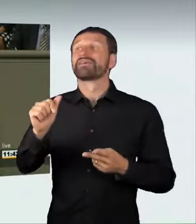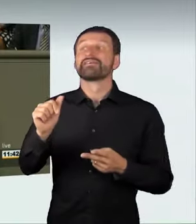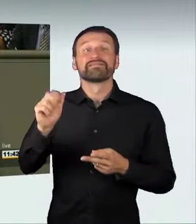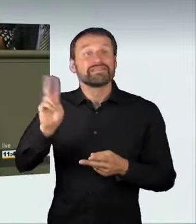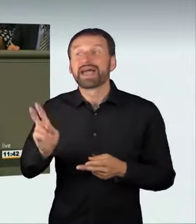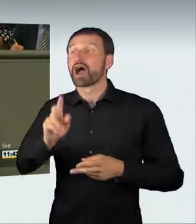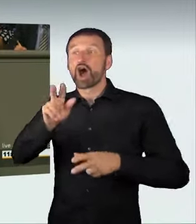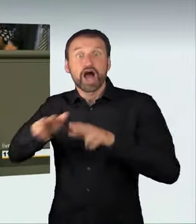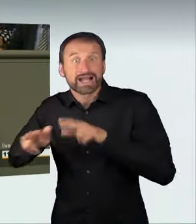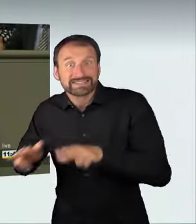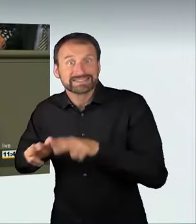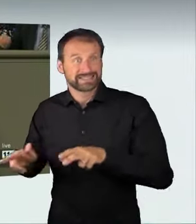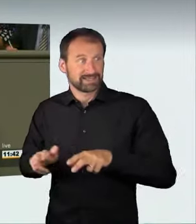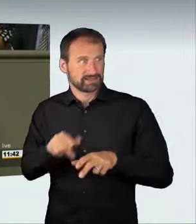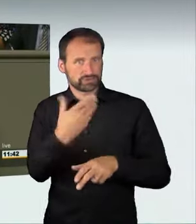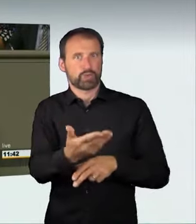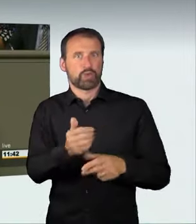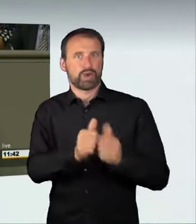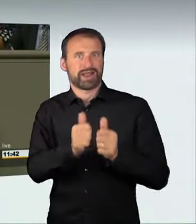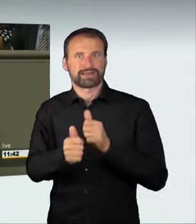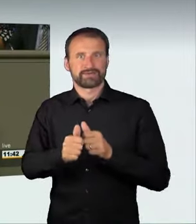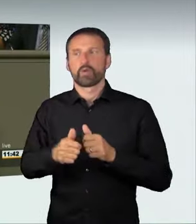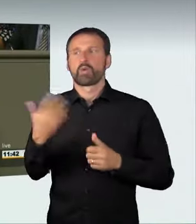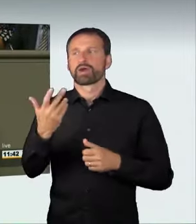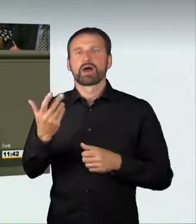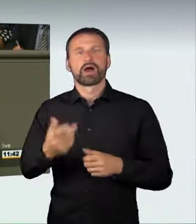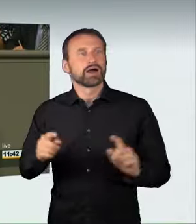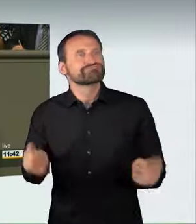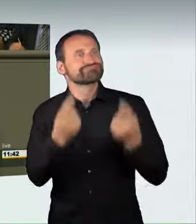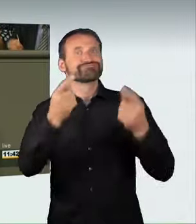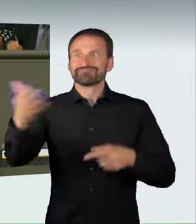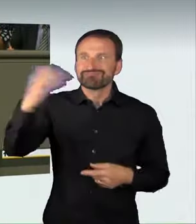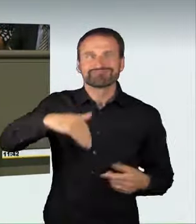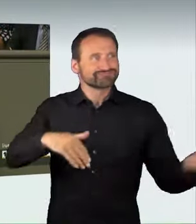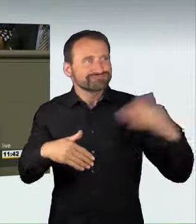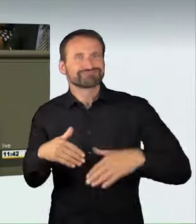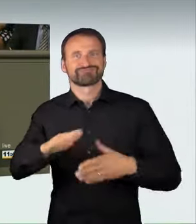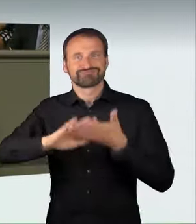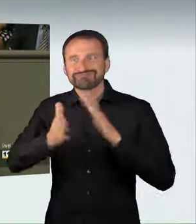oder zu illegalen Rennen anstiften, nehmen mögliche Todesfolgen